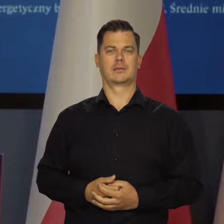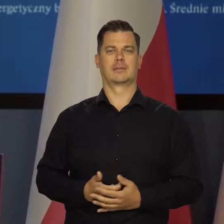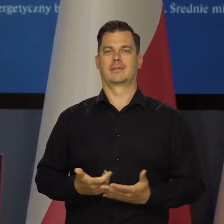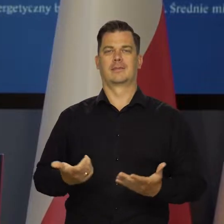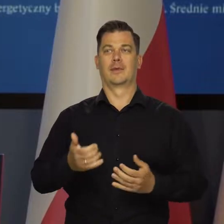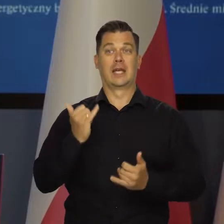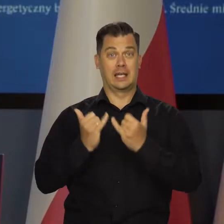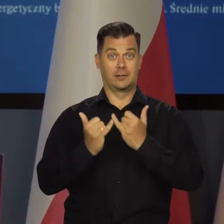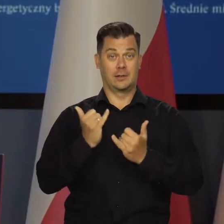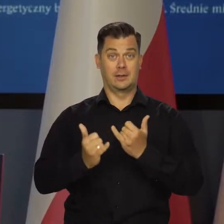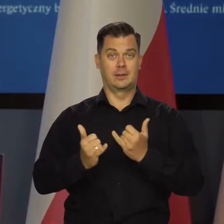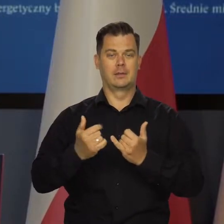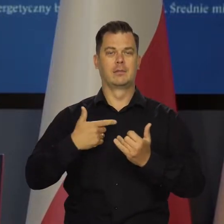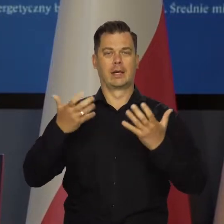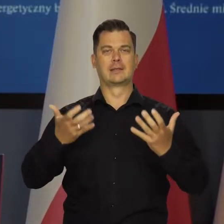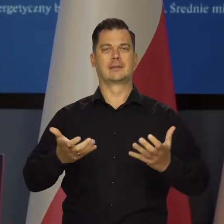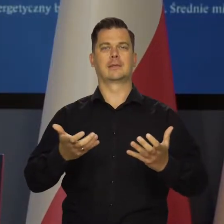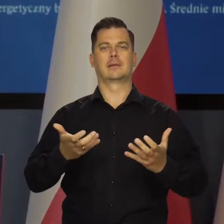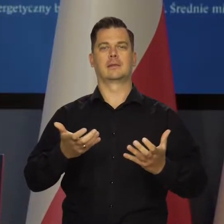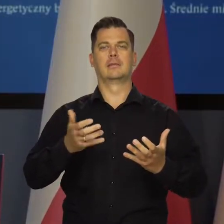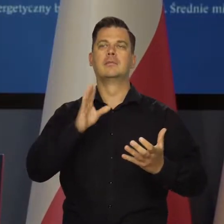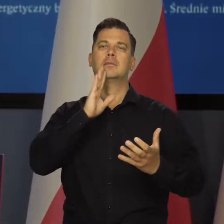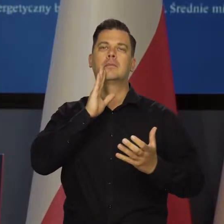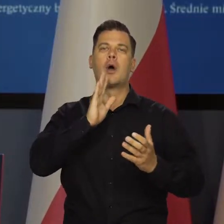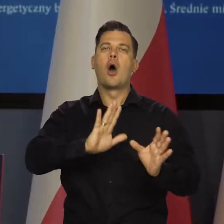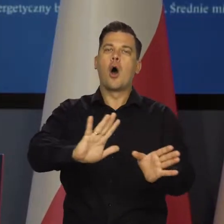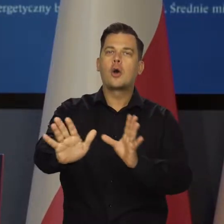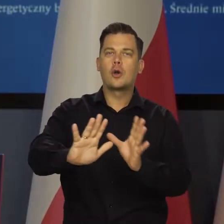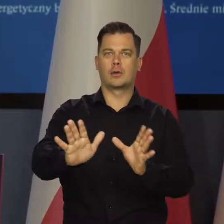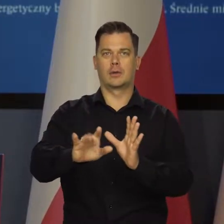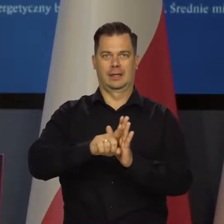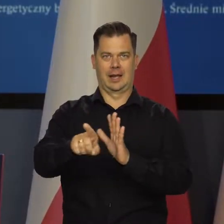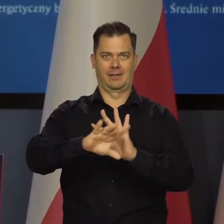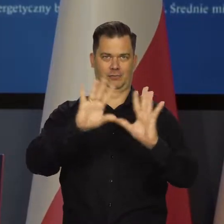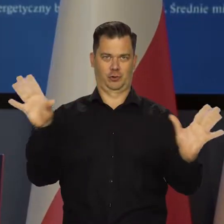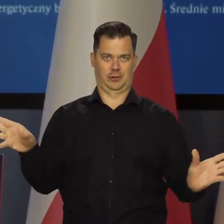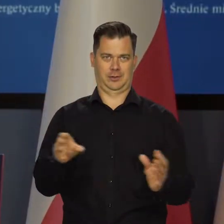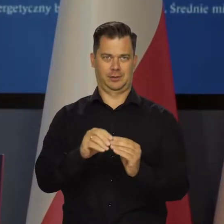Możemy stosować jakieś osłony w stosunku do wszystkich grup społecznych